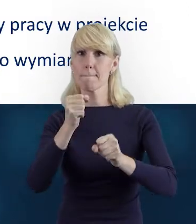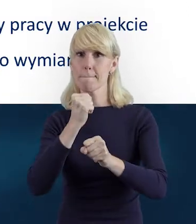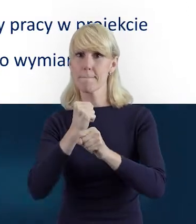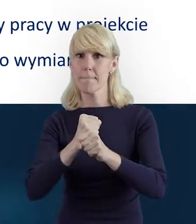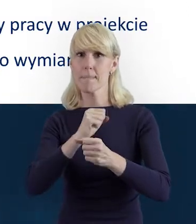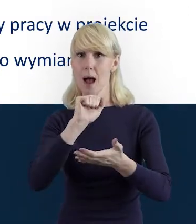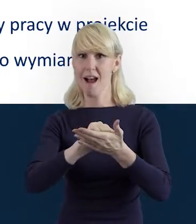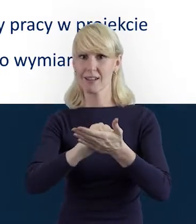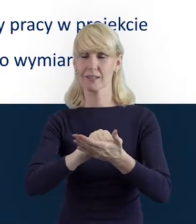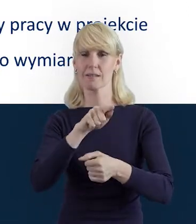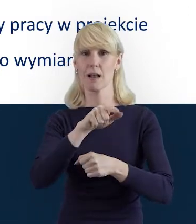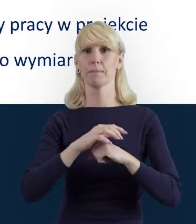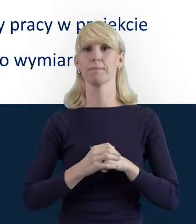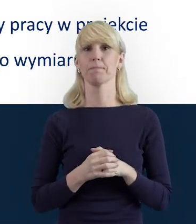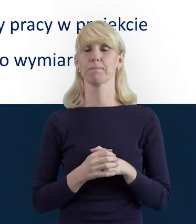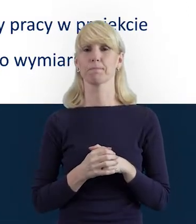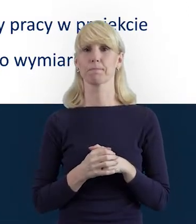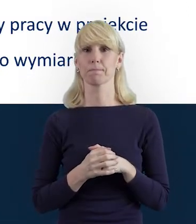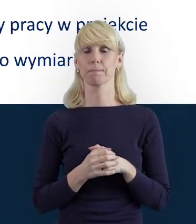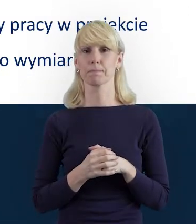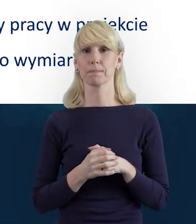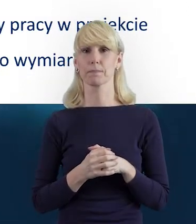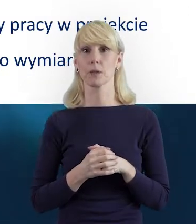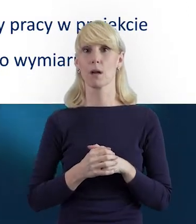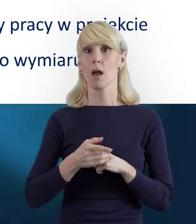I na samym początku już uczulam i zachęcam do tego